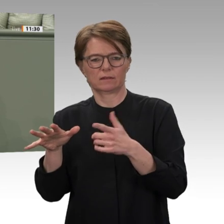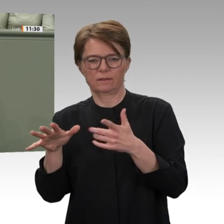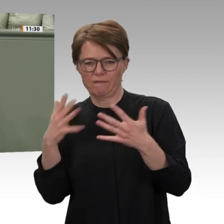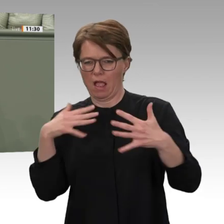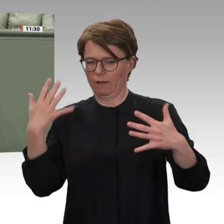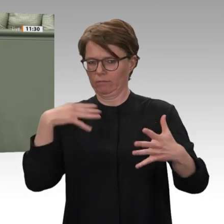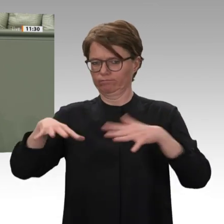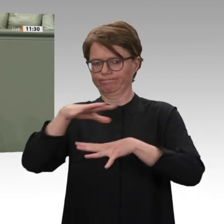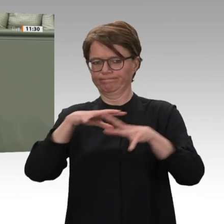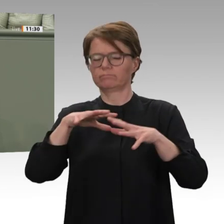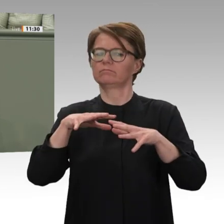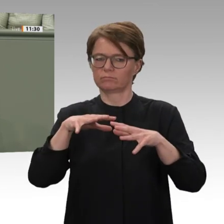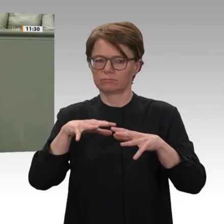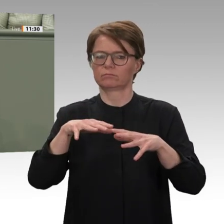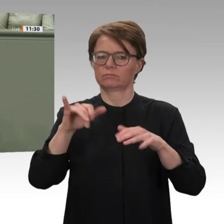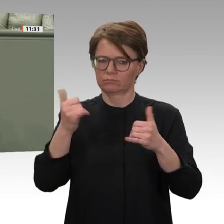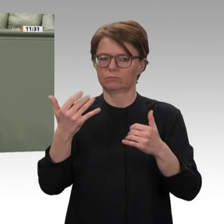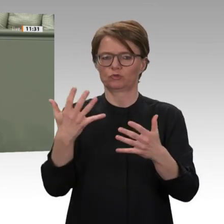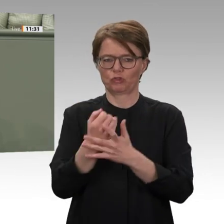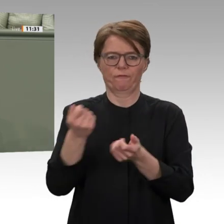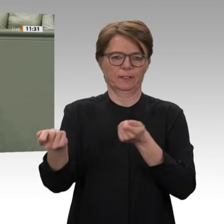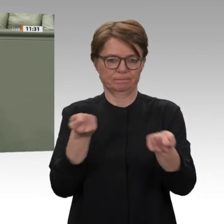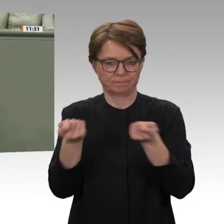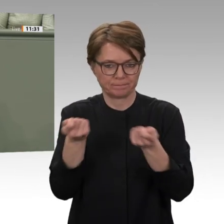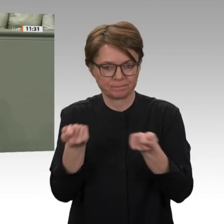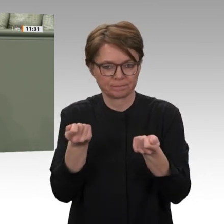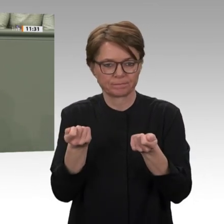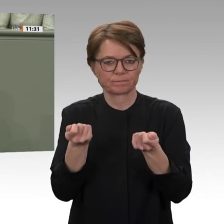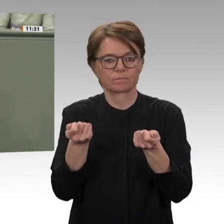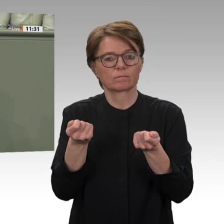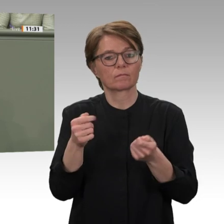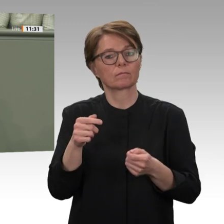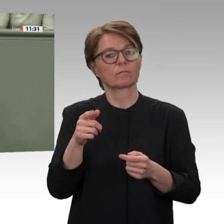West-Darfur noch einmal gezeigt. Deshalb hat die Regierung von Premierminister Hamdok